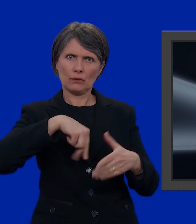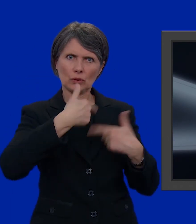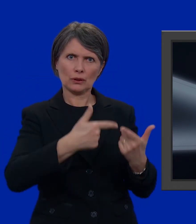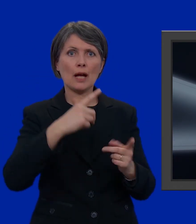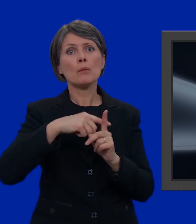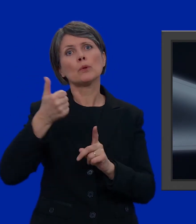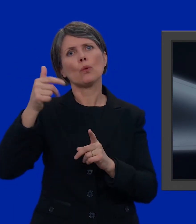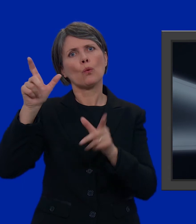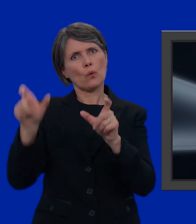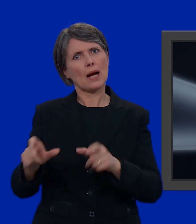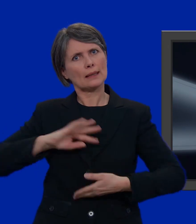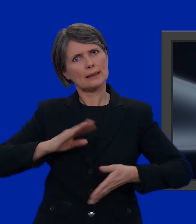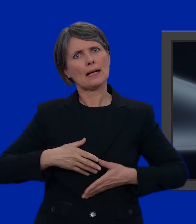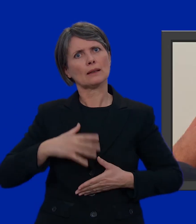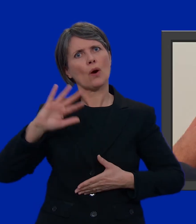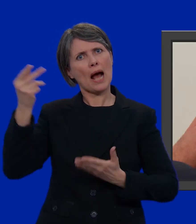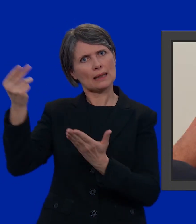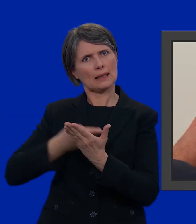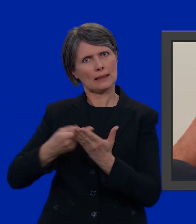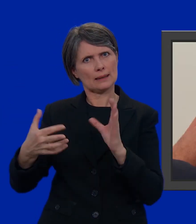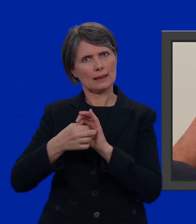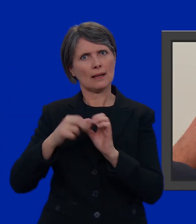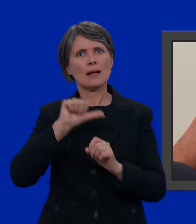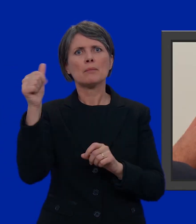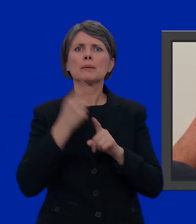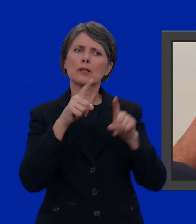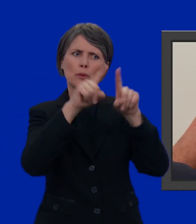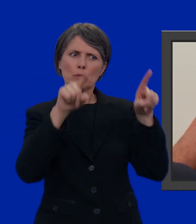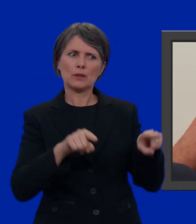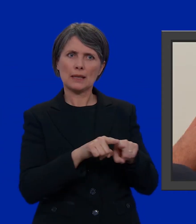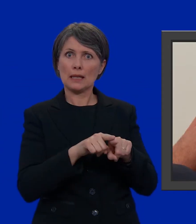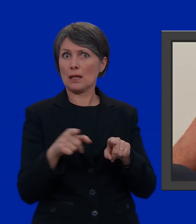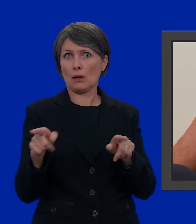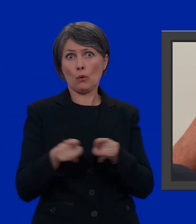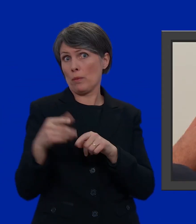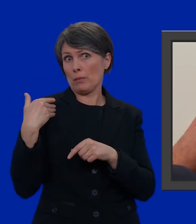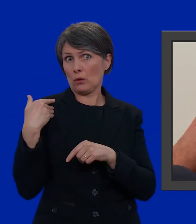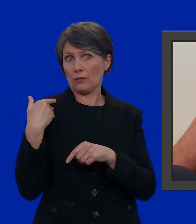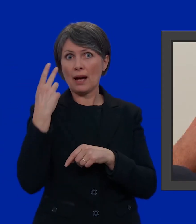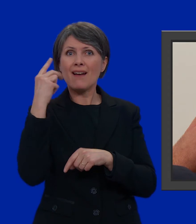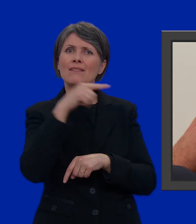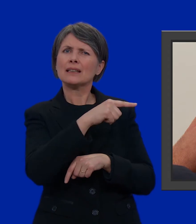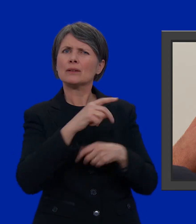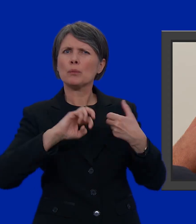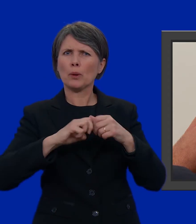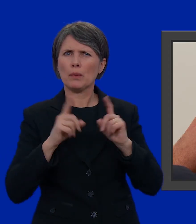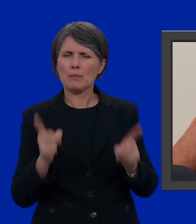e un candidato da un'altra lista. Per prima cosa, prendiamo la scheda che vi ho mostrato poco fa. Come vedete, abbiamo un problema: